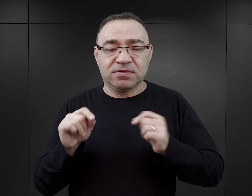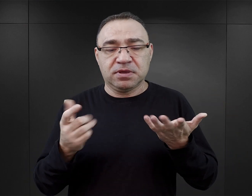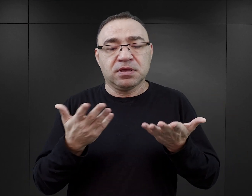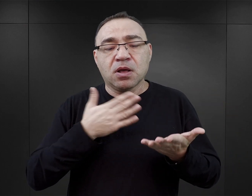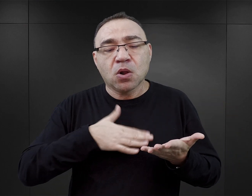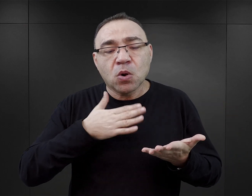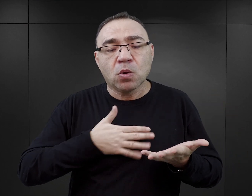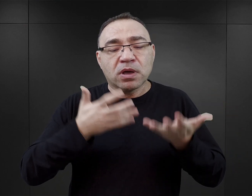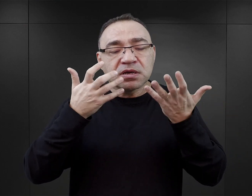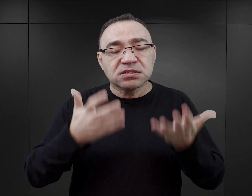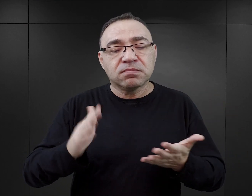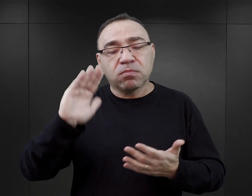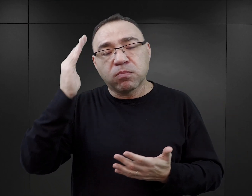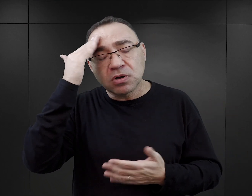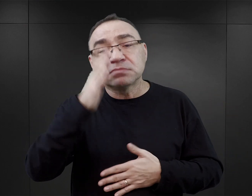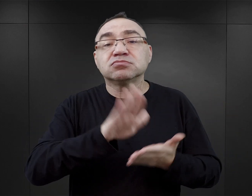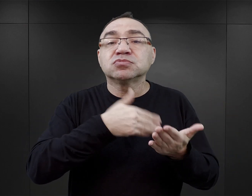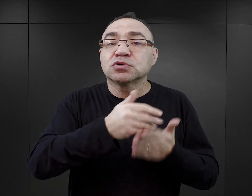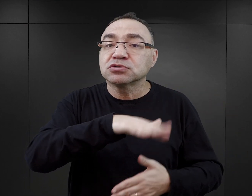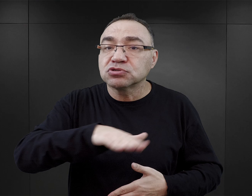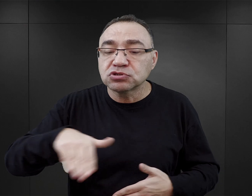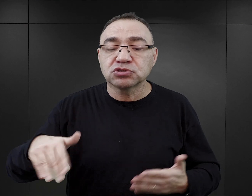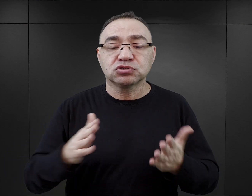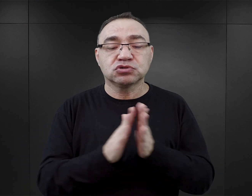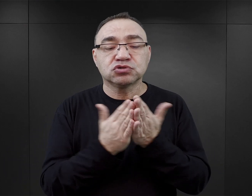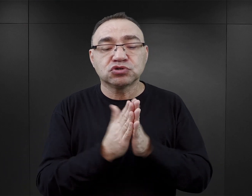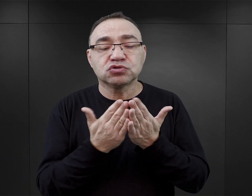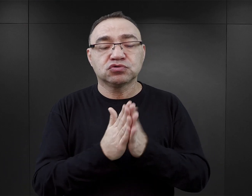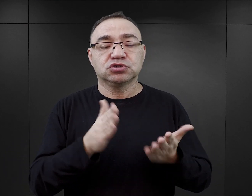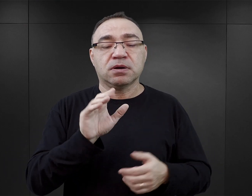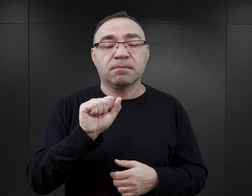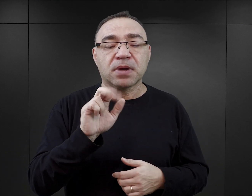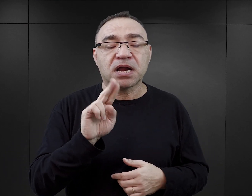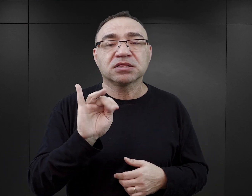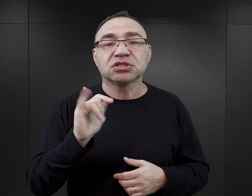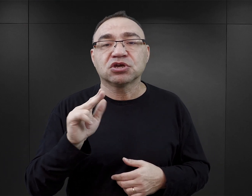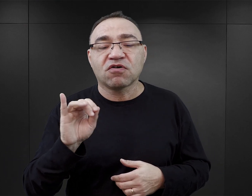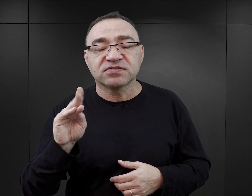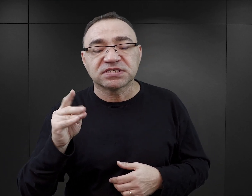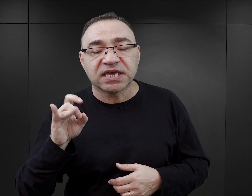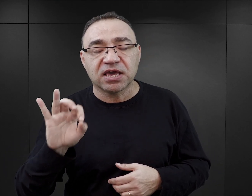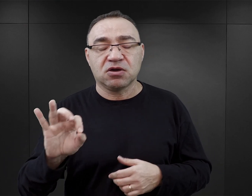Czytelnik, który chciałby poznać losy dzieci, może sięgnąć po publikacje Bartnikowskiego albo Haliny Birenbaum.